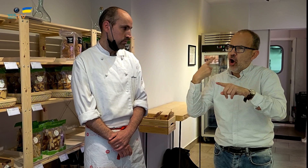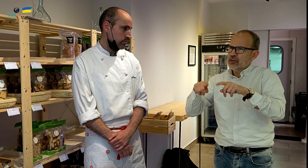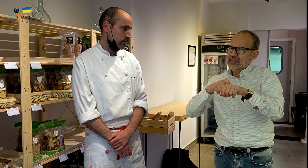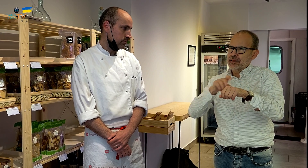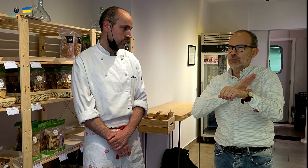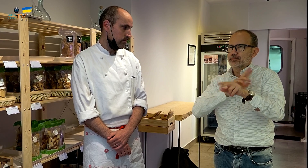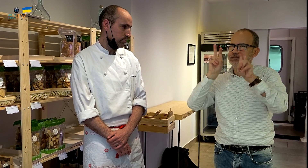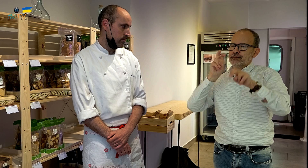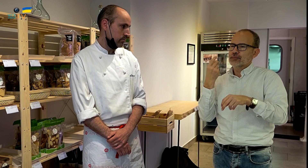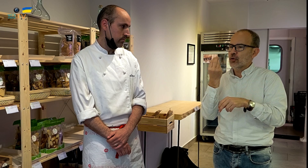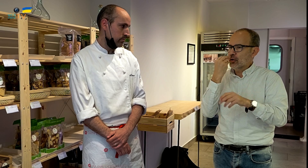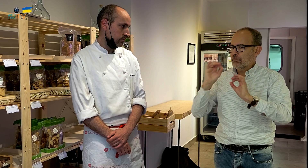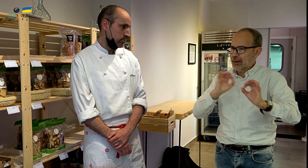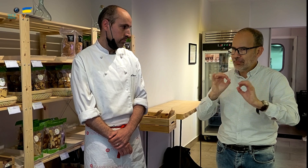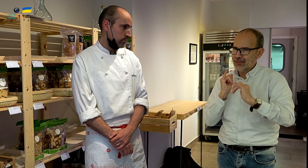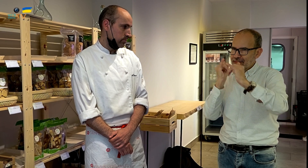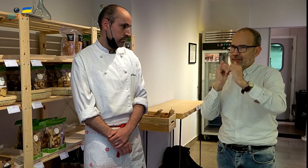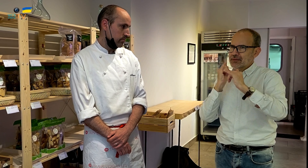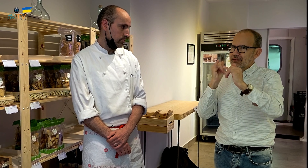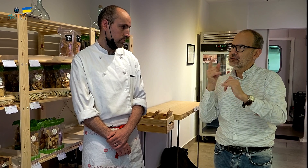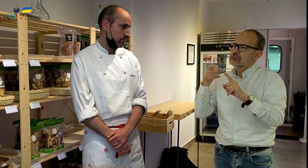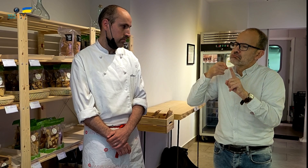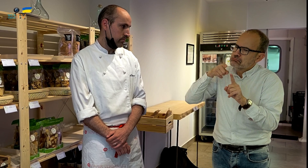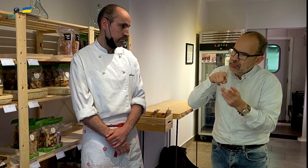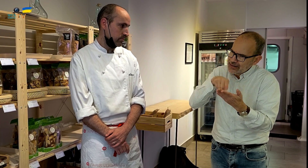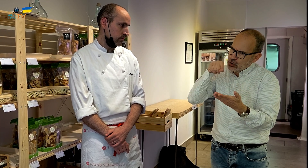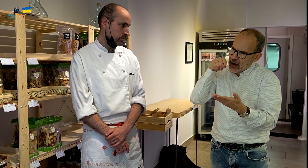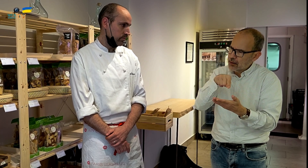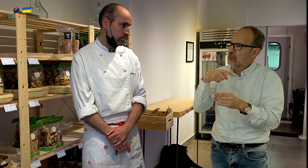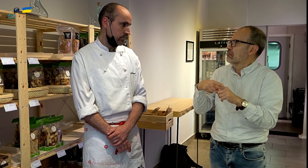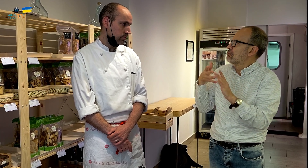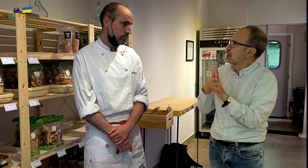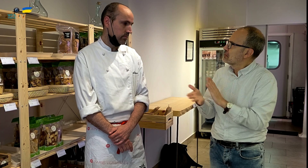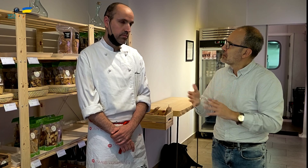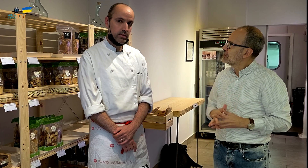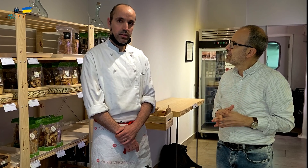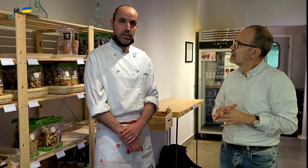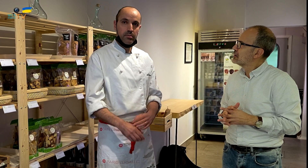que no es restaurante, sino otro tipo de establecimiento, en el que preparáis comida para llevar. ¿Por qué esta elección?